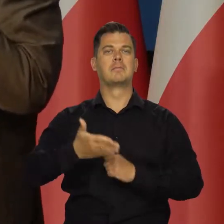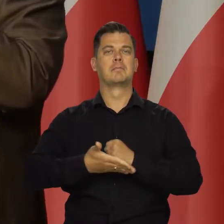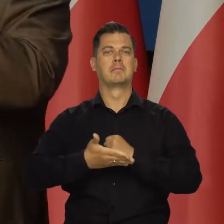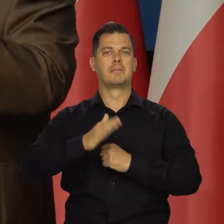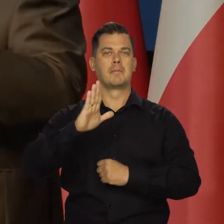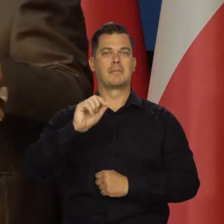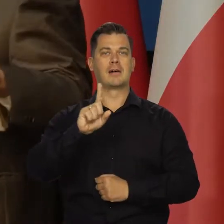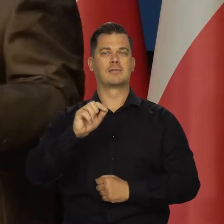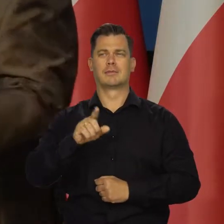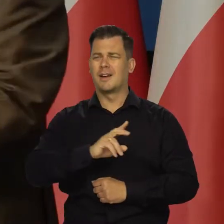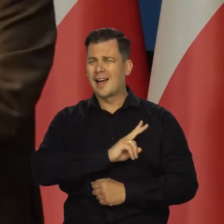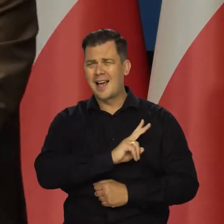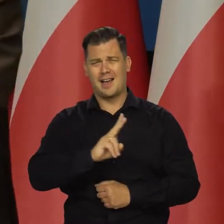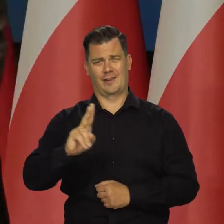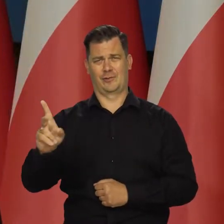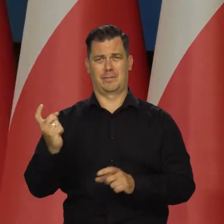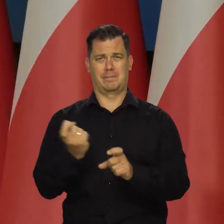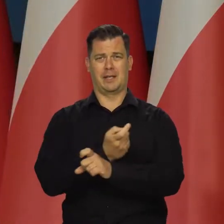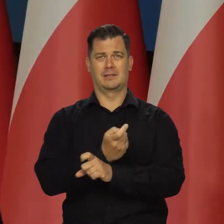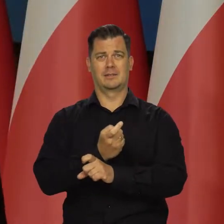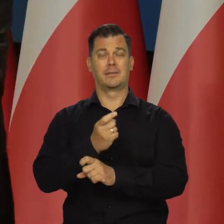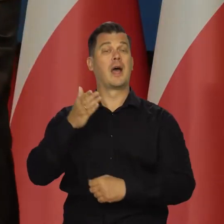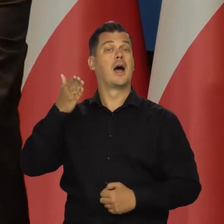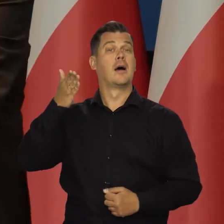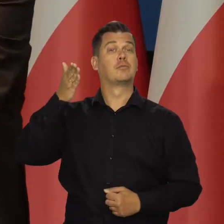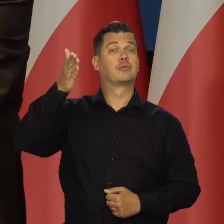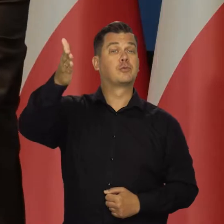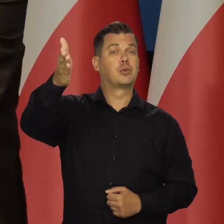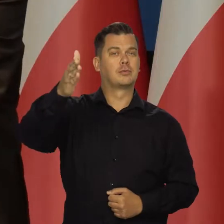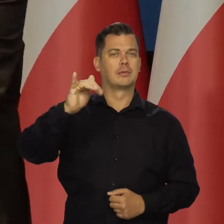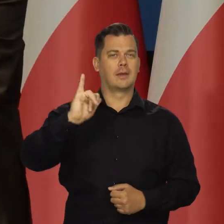Tak jest we wszystkich krajach. Jeśli chodzi o perspektywy inflacji,